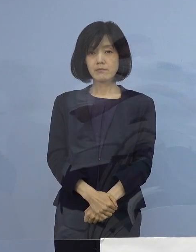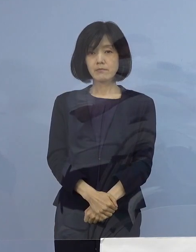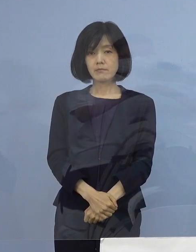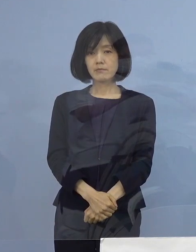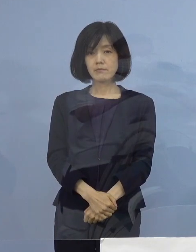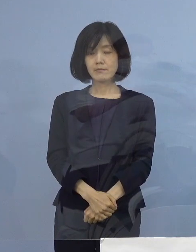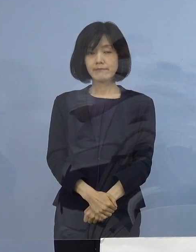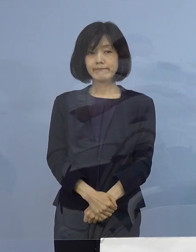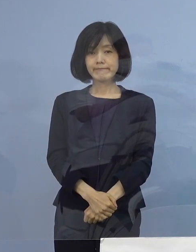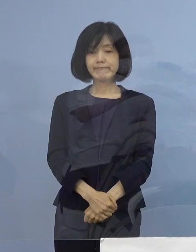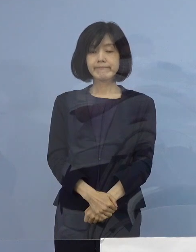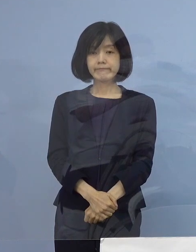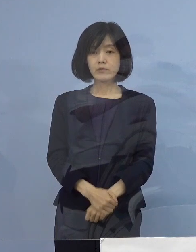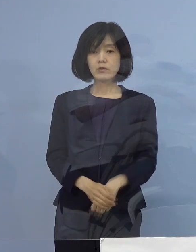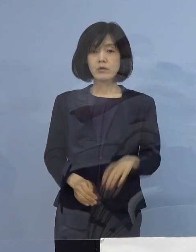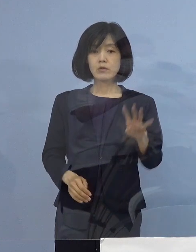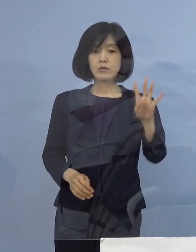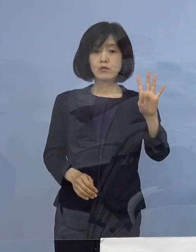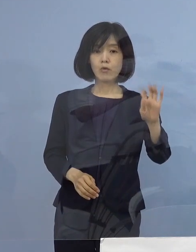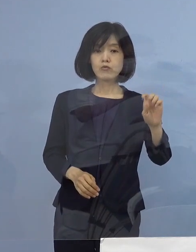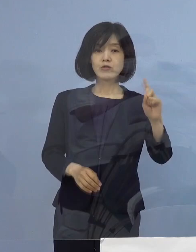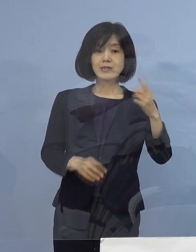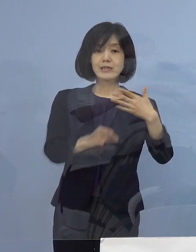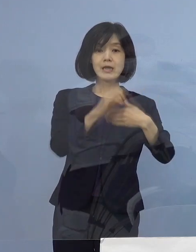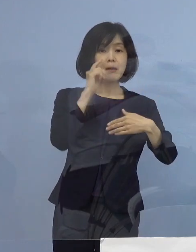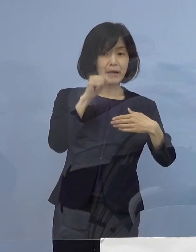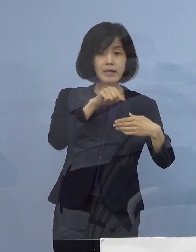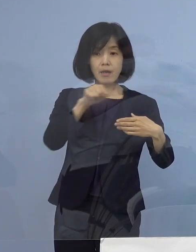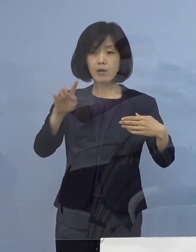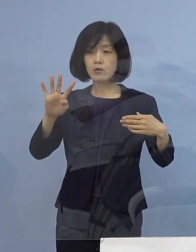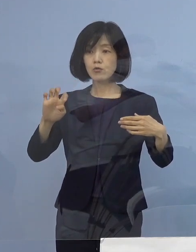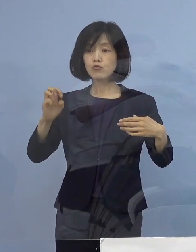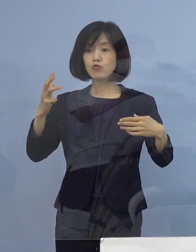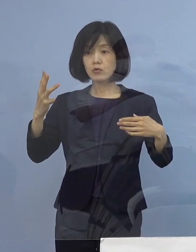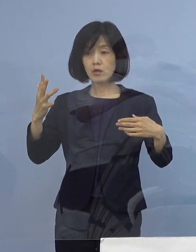なお41（例目）から43（例目）の 事業所につきましては